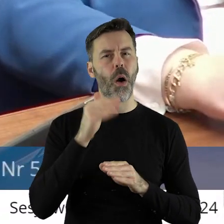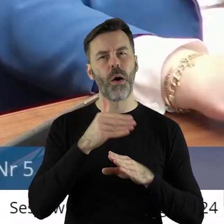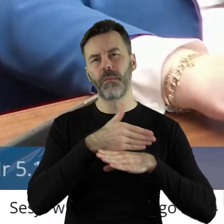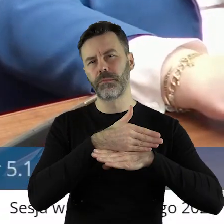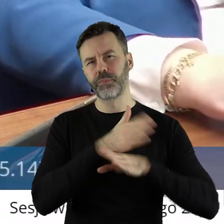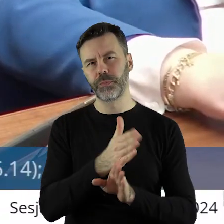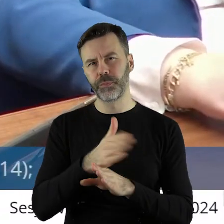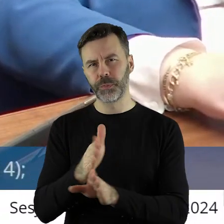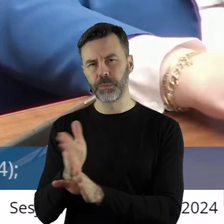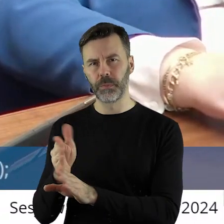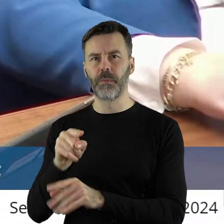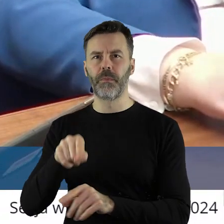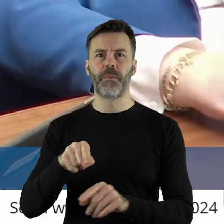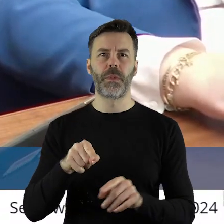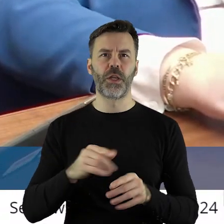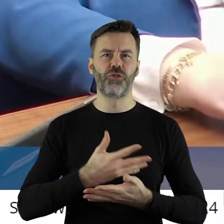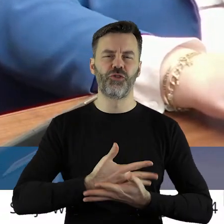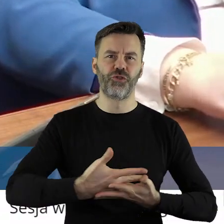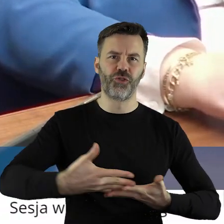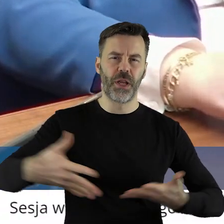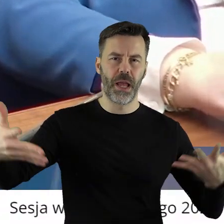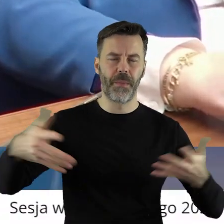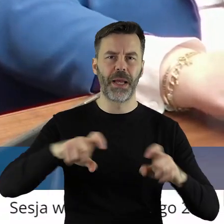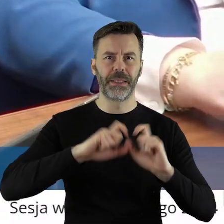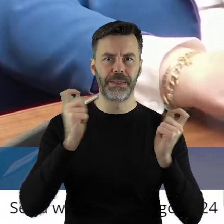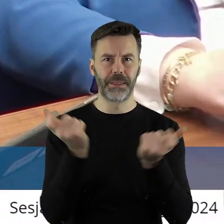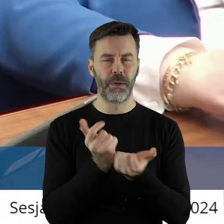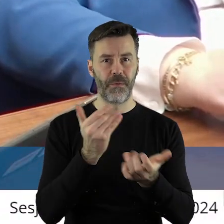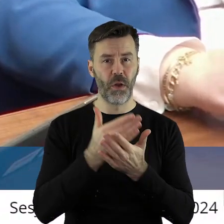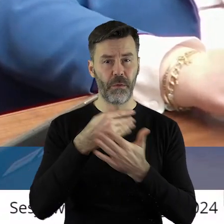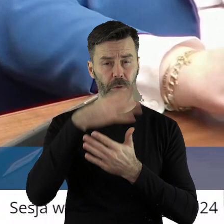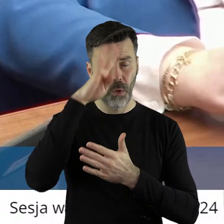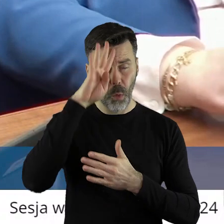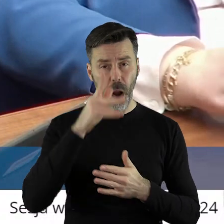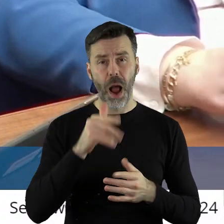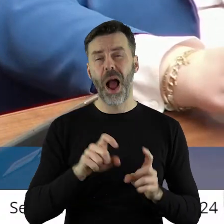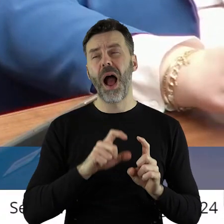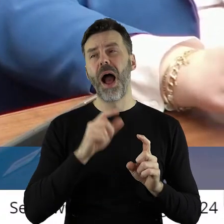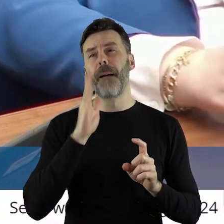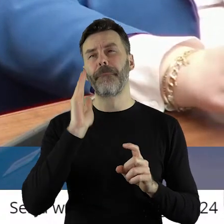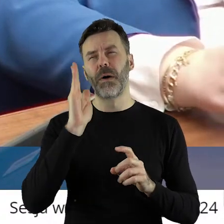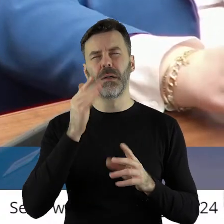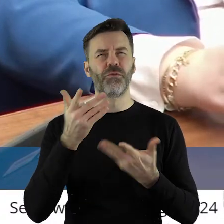po restrukturyzacji tych ziem na terenie całego województwa, najwięcej w części północnej